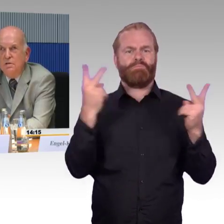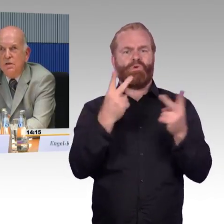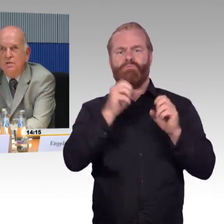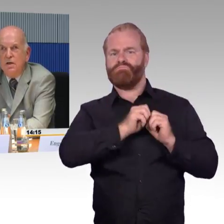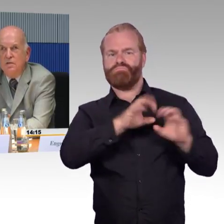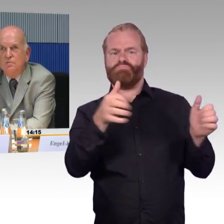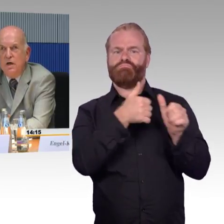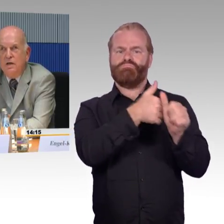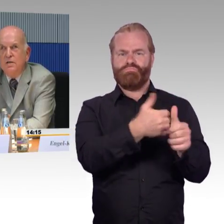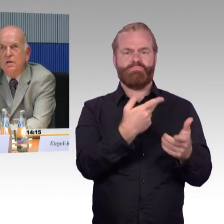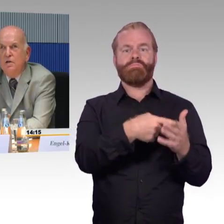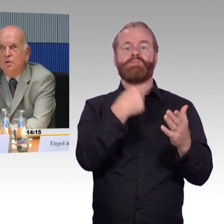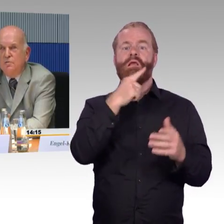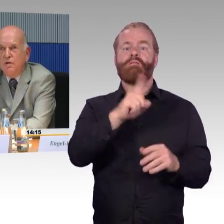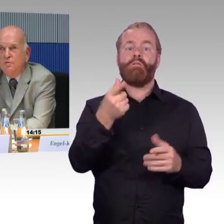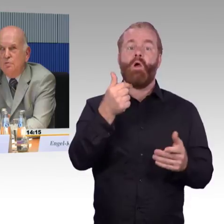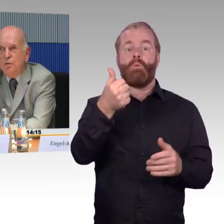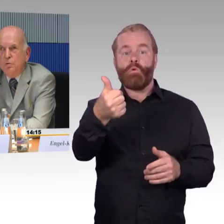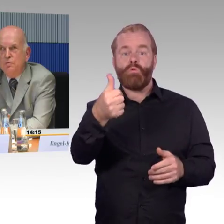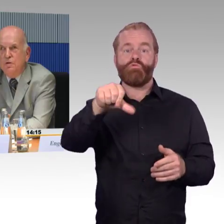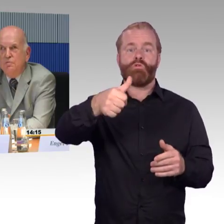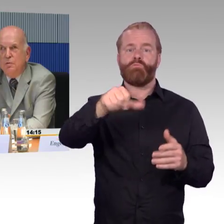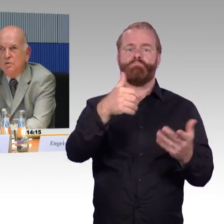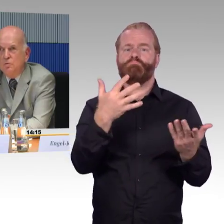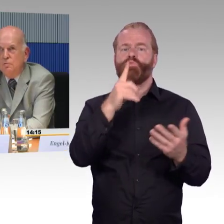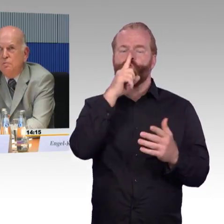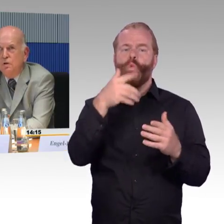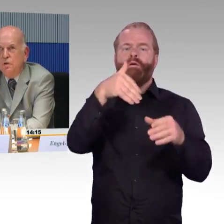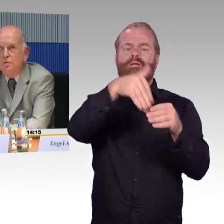das heißt "Reisen für alle", dort werden überprüfte Informationen für